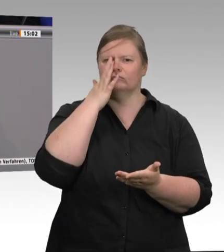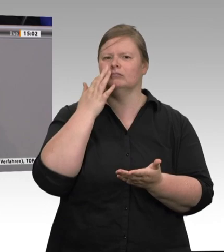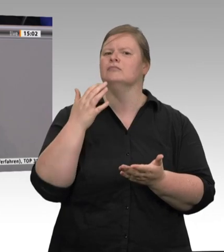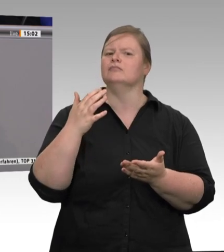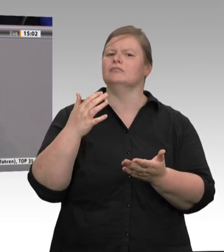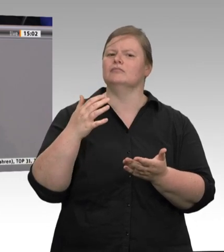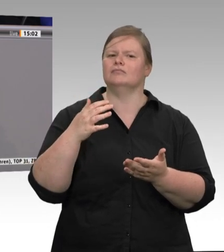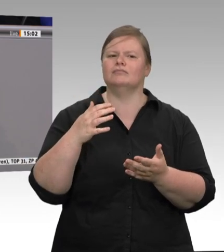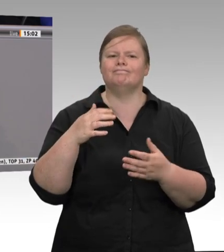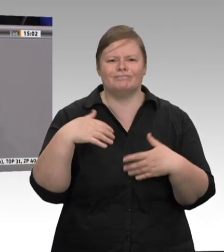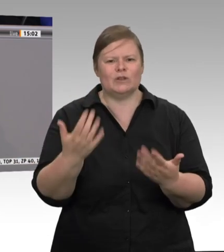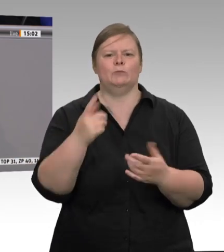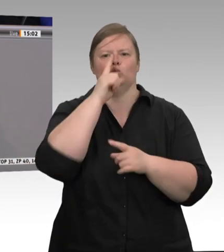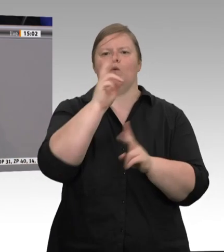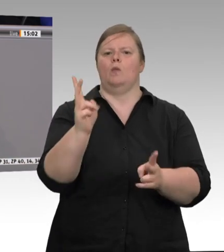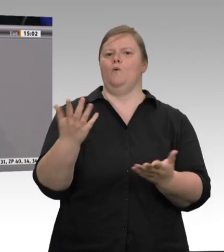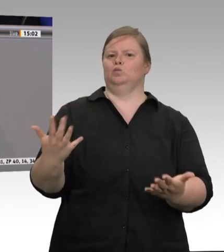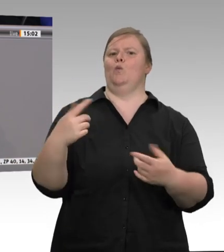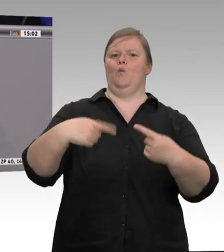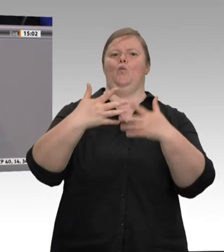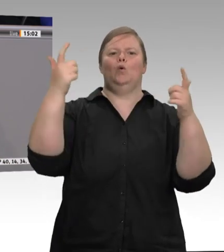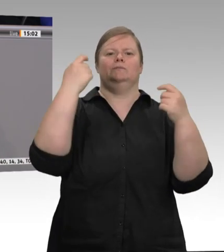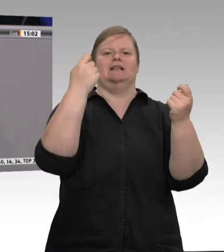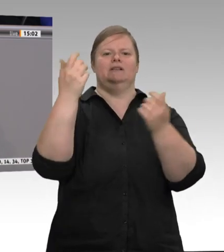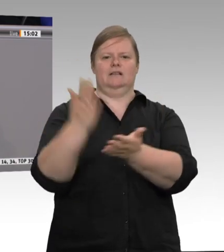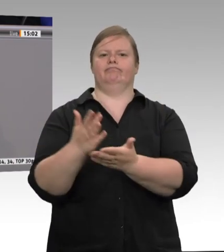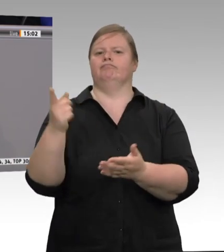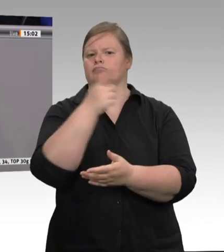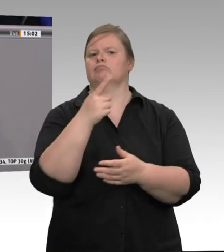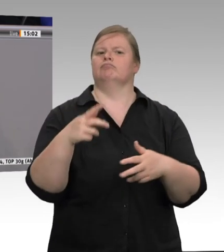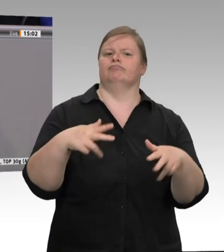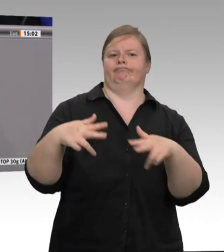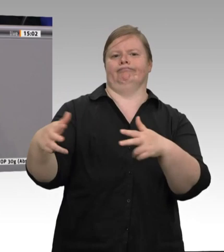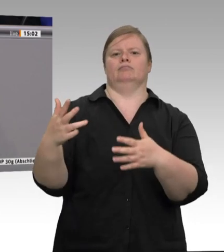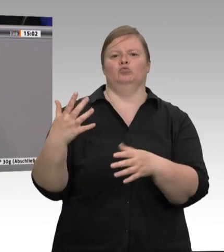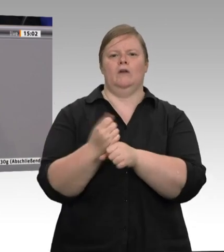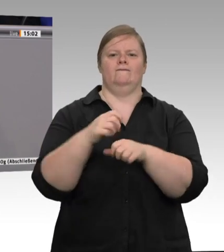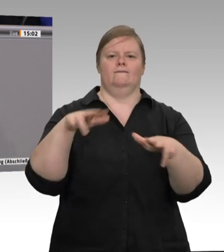Weil sie diese Bedingungen nicht mehr erfüllen konnten oder wollten, weil zum Beispiel